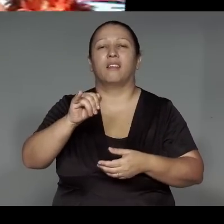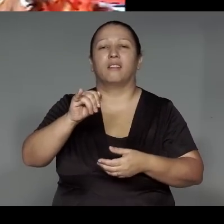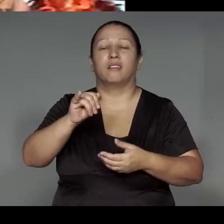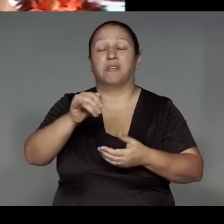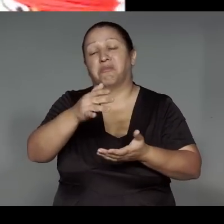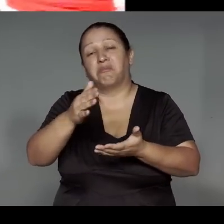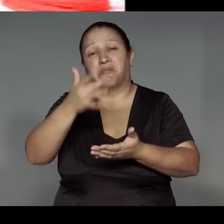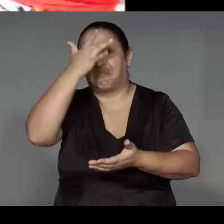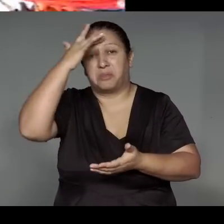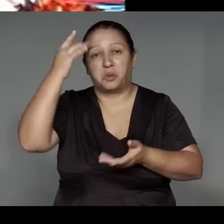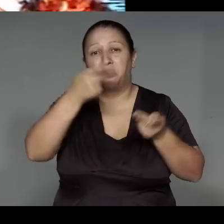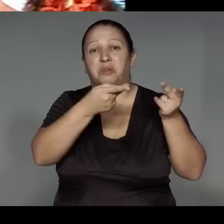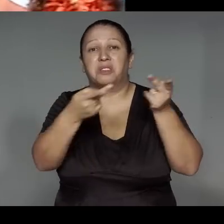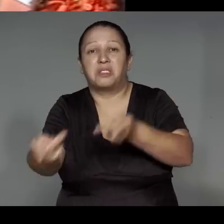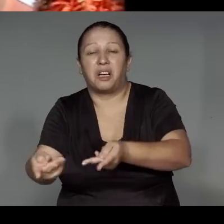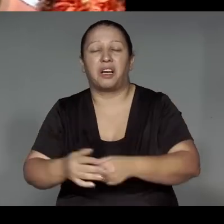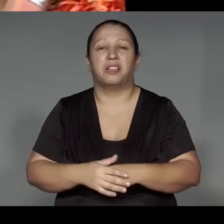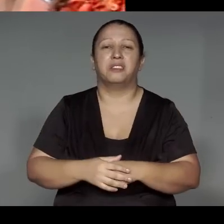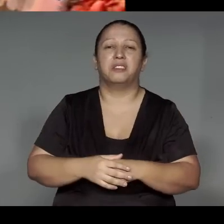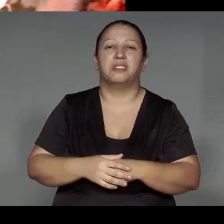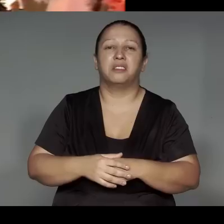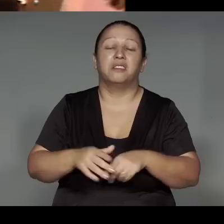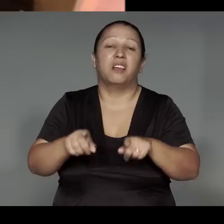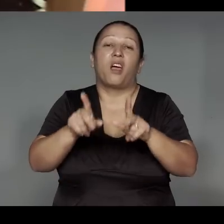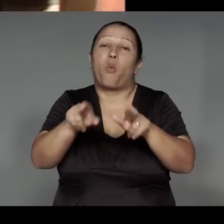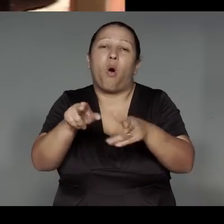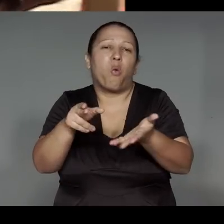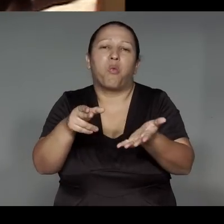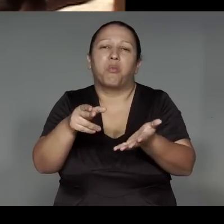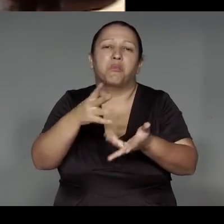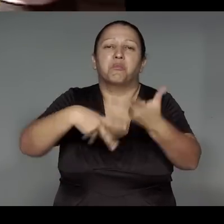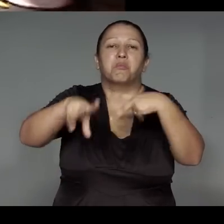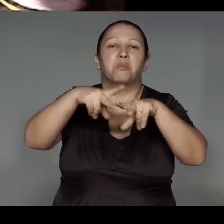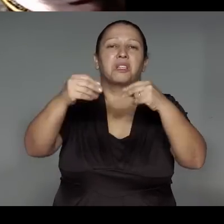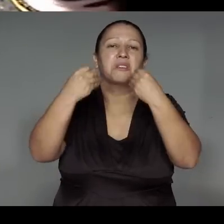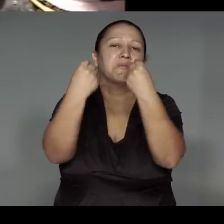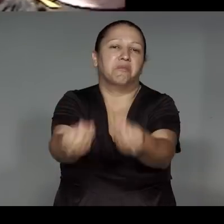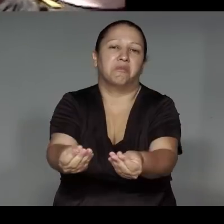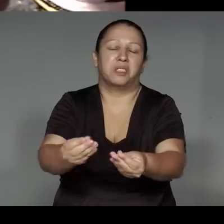Orome’e͂ng tete okoj, iporepuawa, oporapeko͂, ma’e͂awa upe